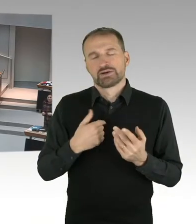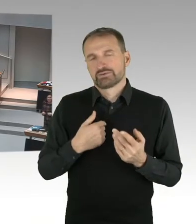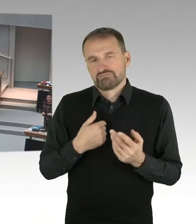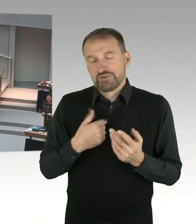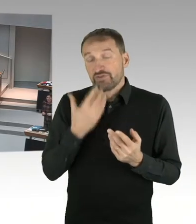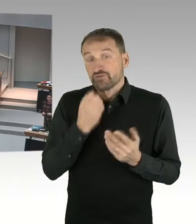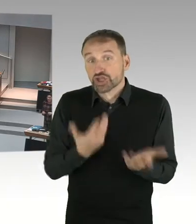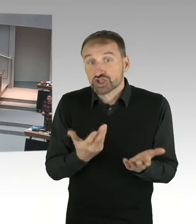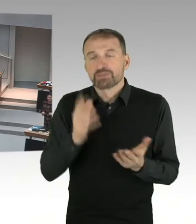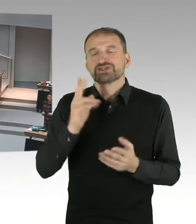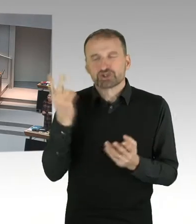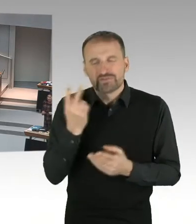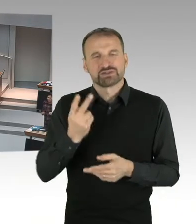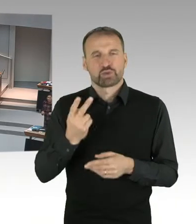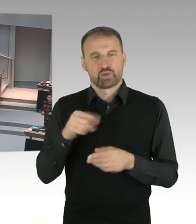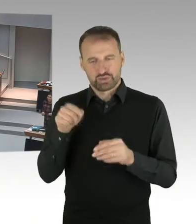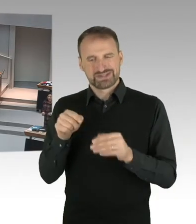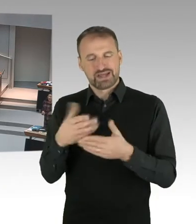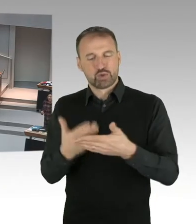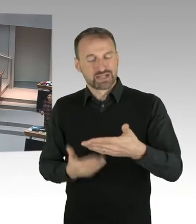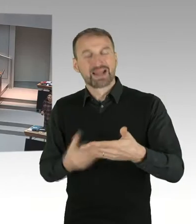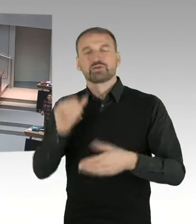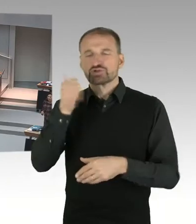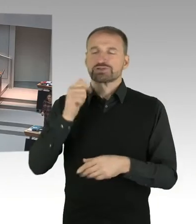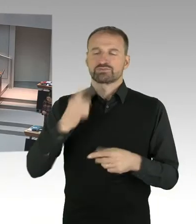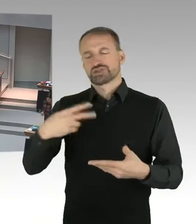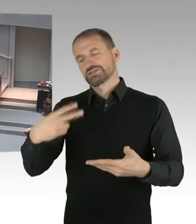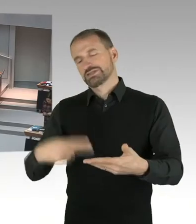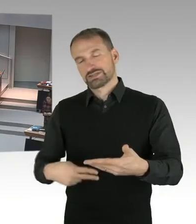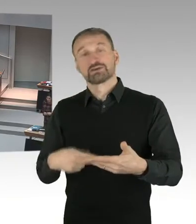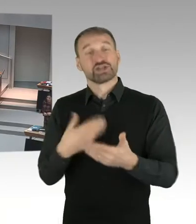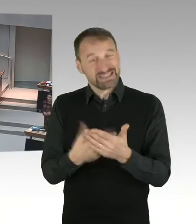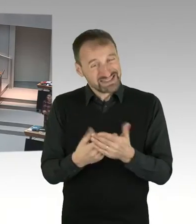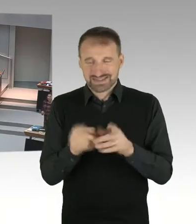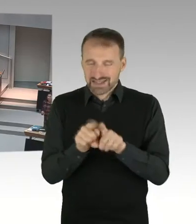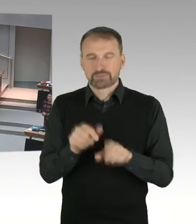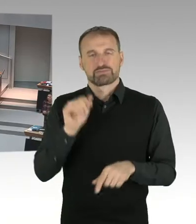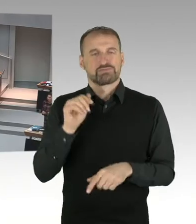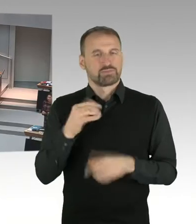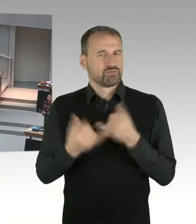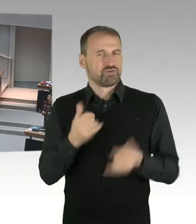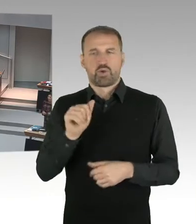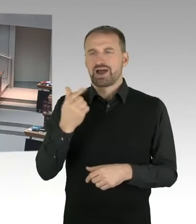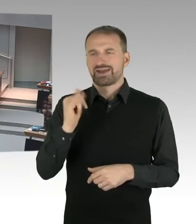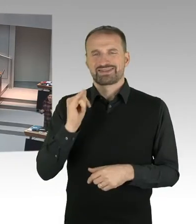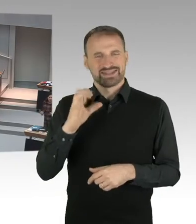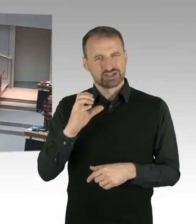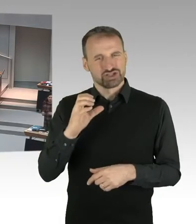Das ist das, auch was wir kommuniziert haben. Das hat überhaupt nichts mit einem Maulkorb oder irgendwelchen Dingen zu tun, das ist eine ganz Selbstverständlichkeit.